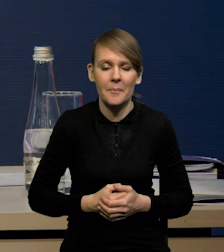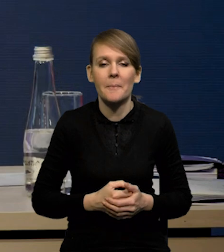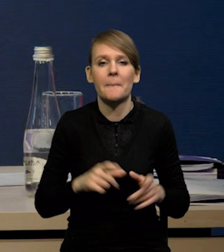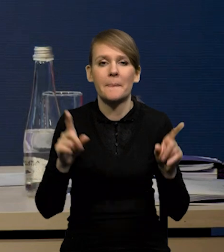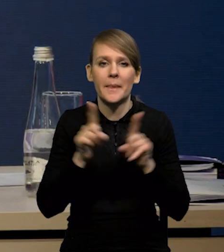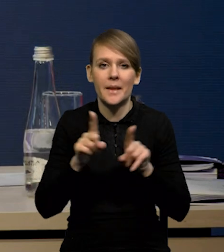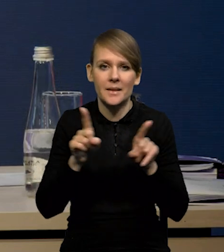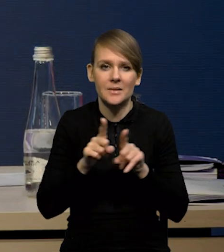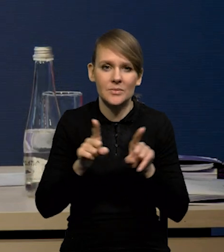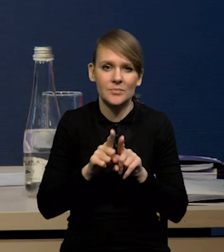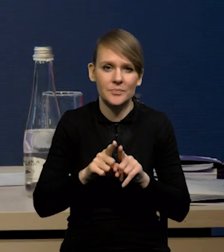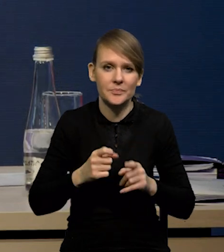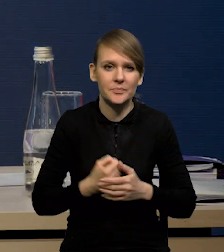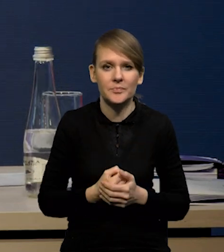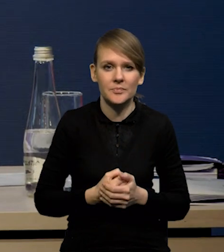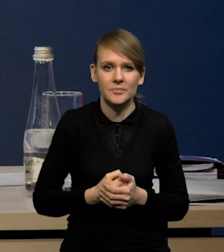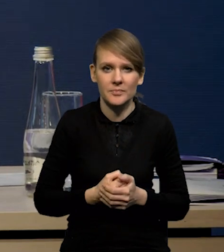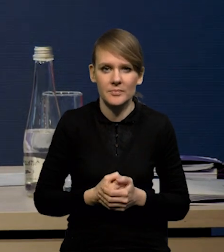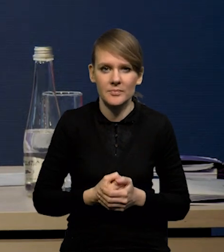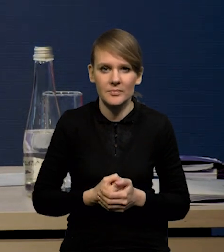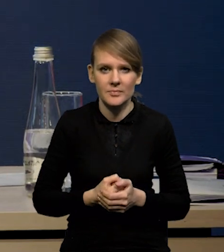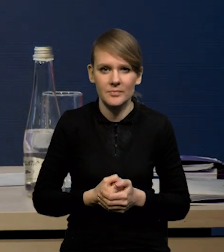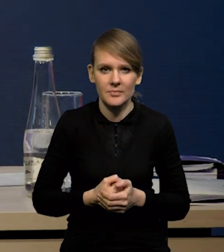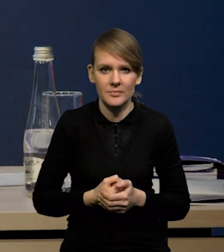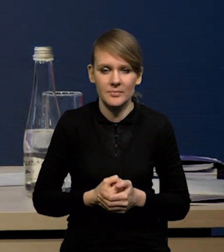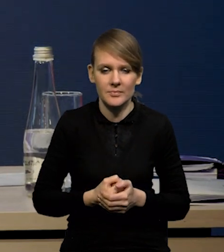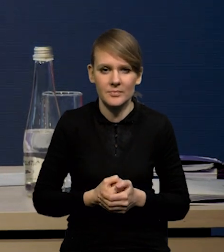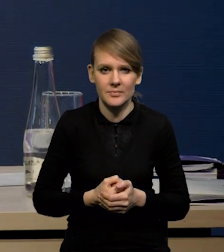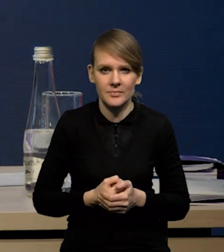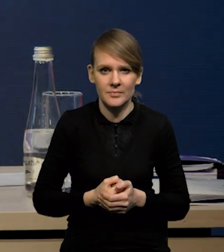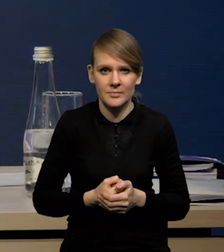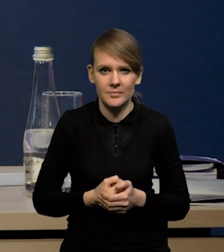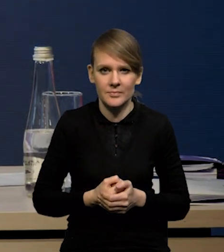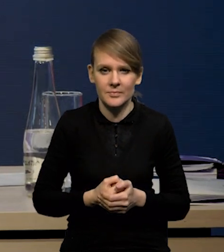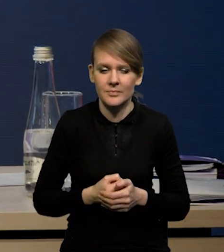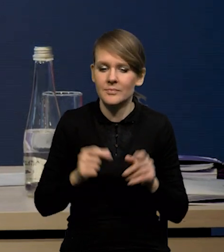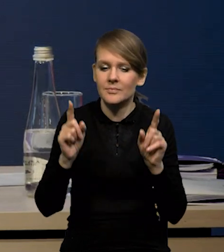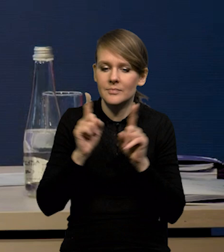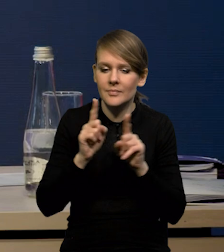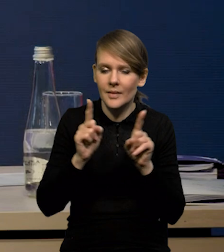Spadają również, jak mówimy o tym procesie deflacji...